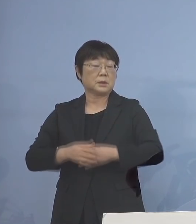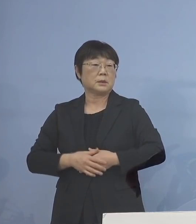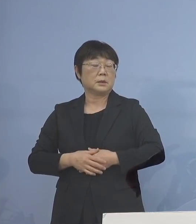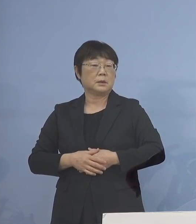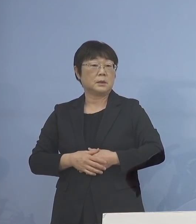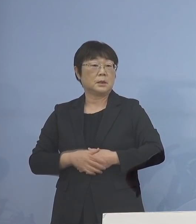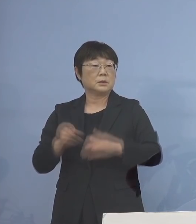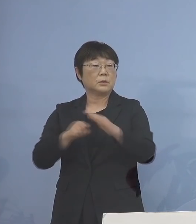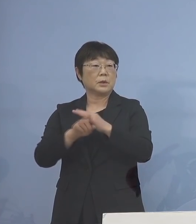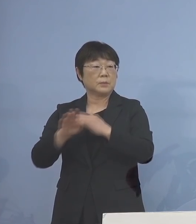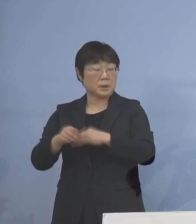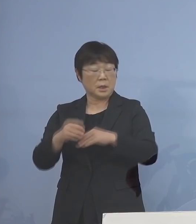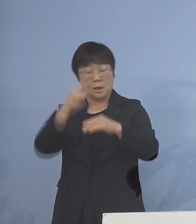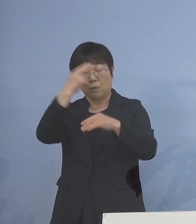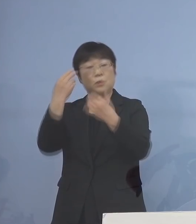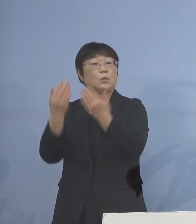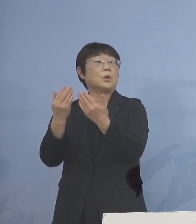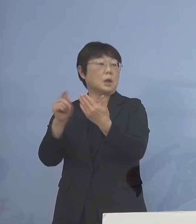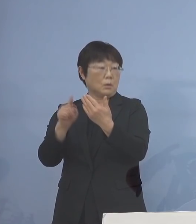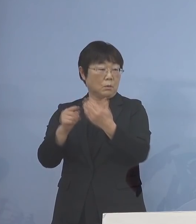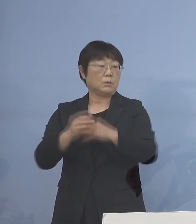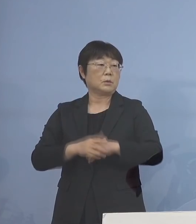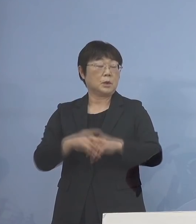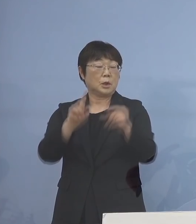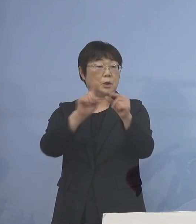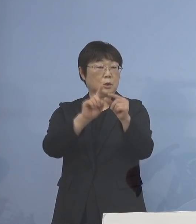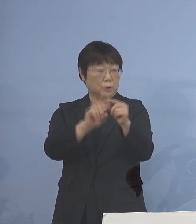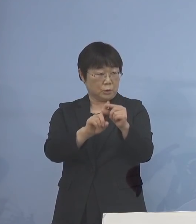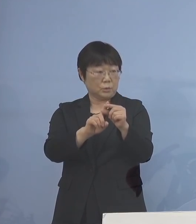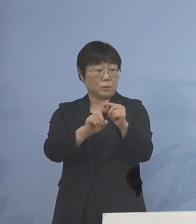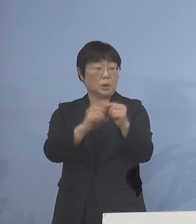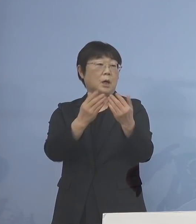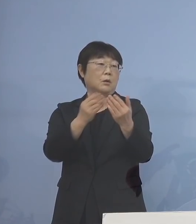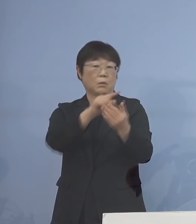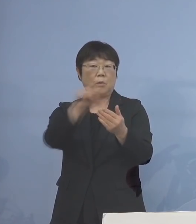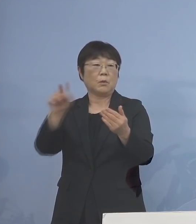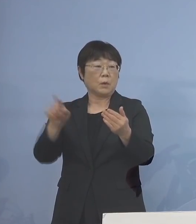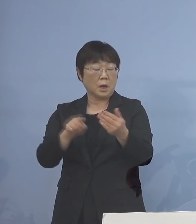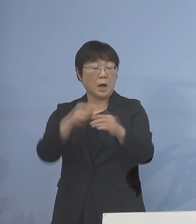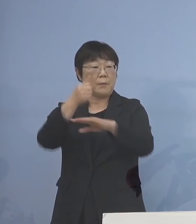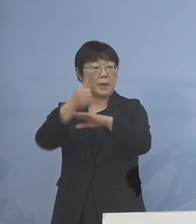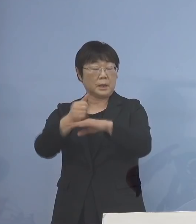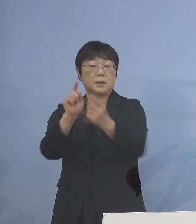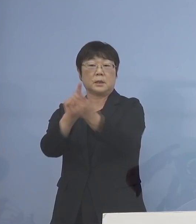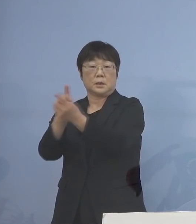その意味では高等学校 あるいは中学校 これらがまずメインの対象となる